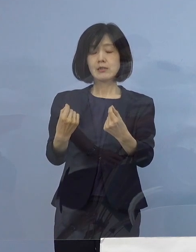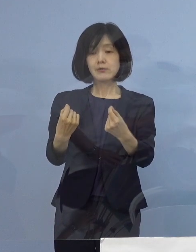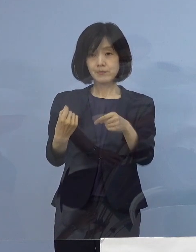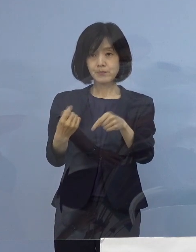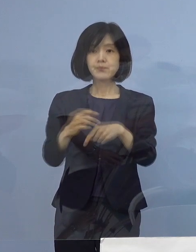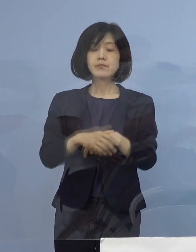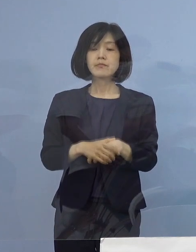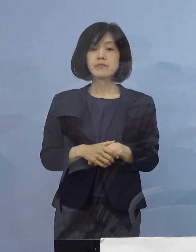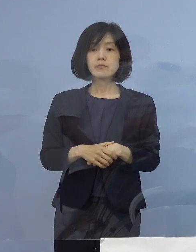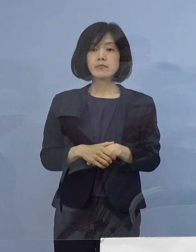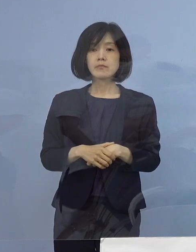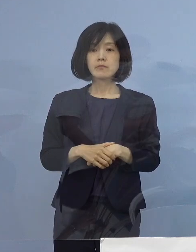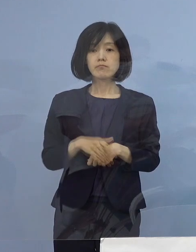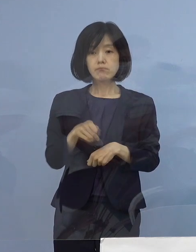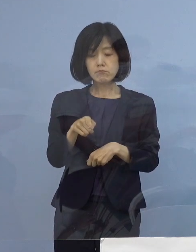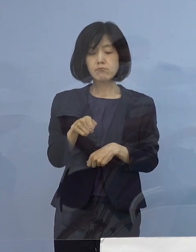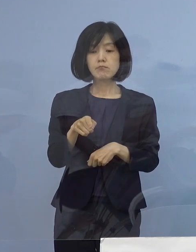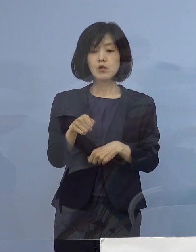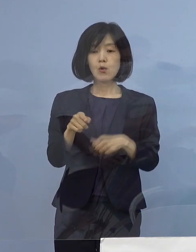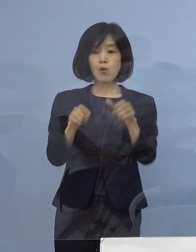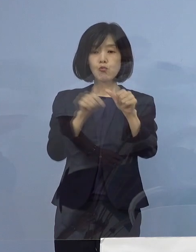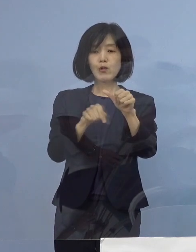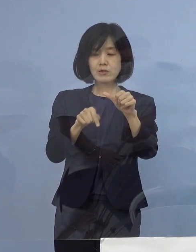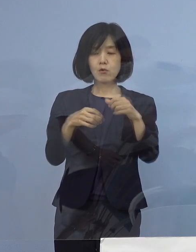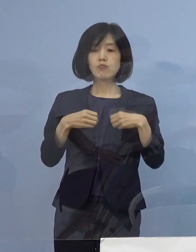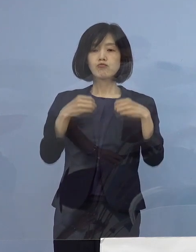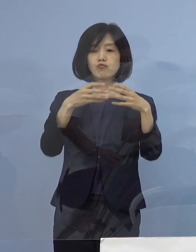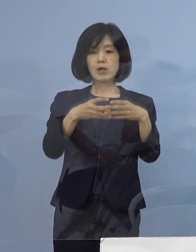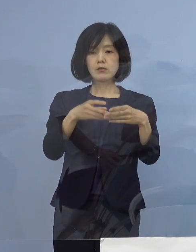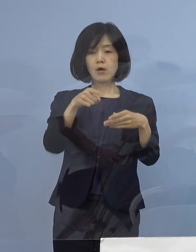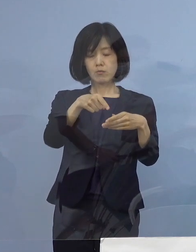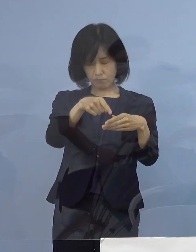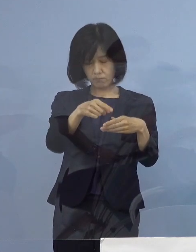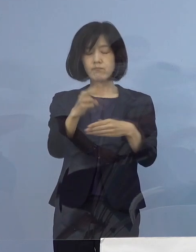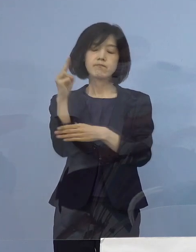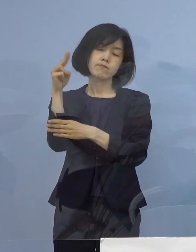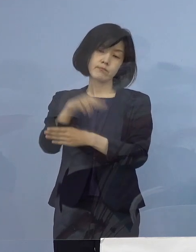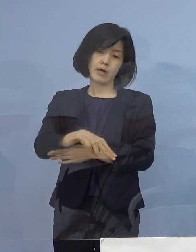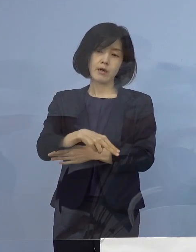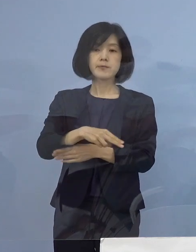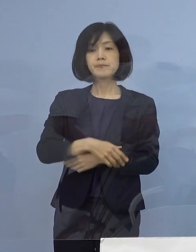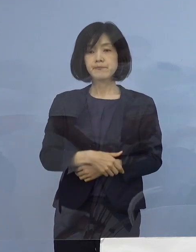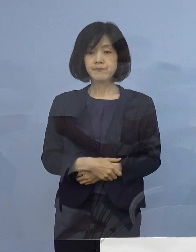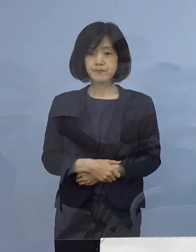このことから この5名をクラスターとして 認定をさせていただきます